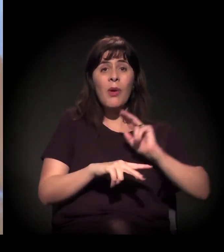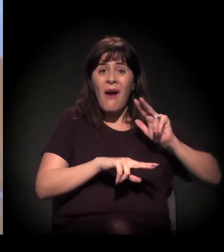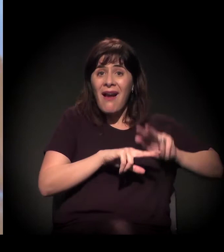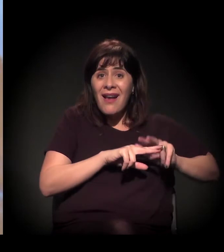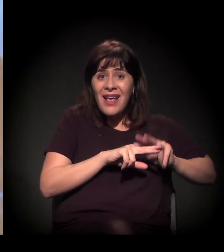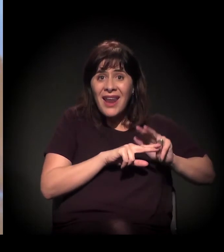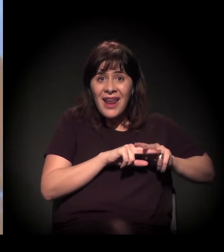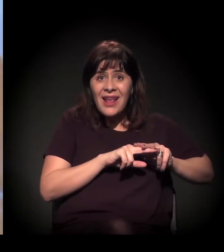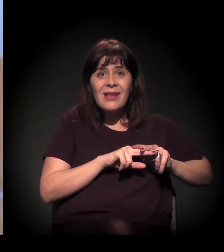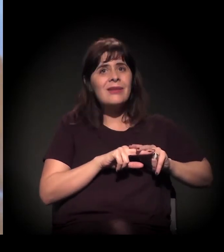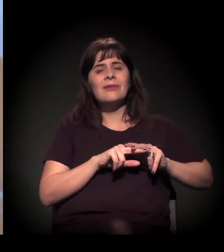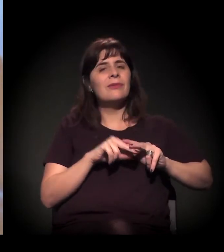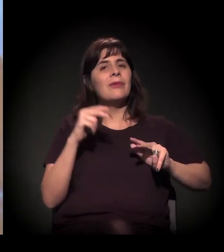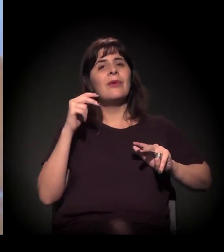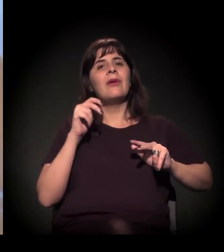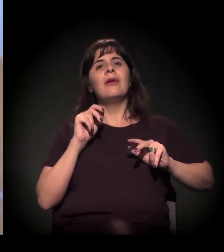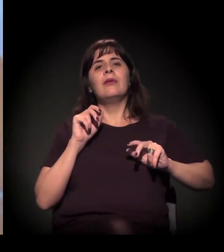É, esse é outro dado muito importante da Cracolândia.